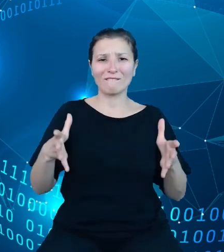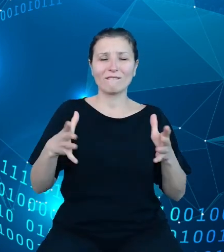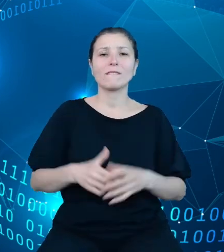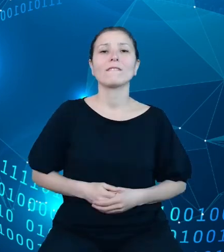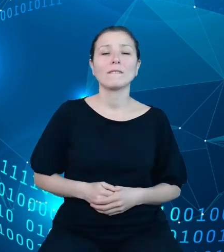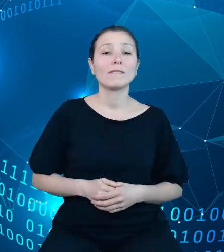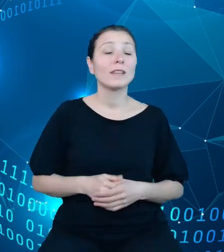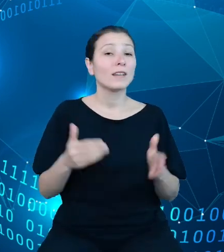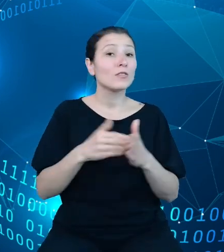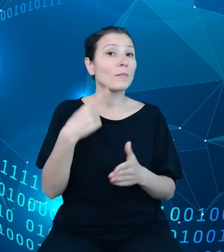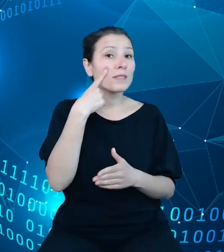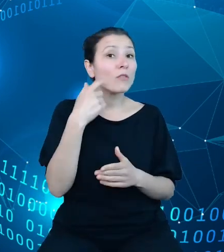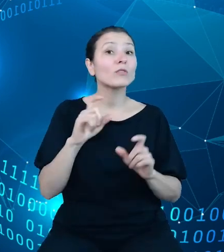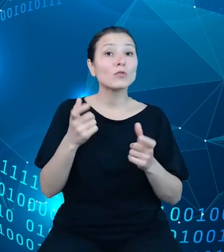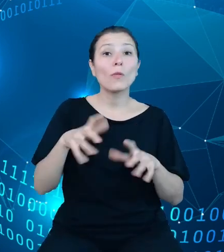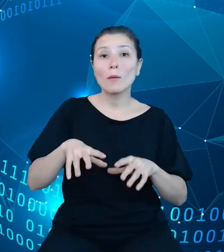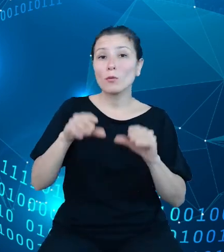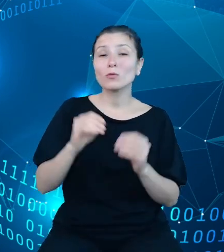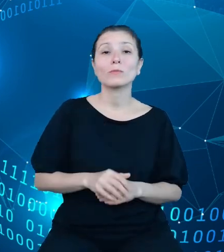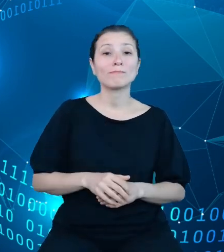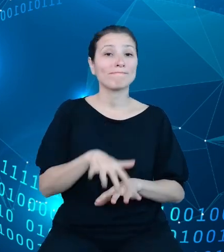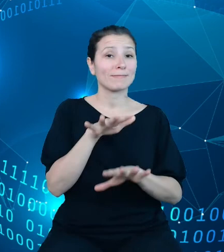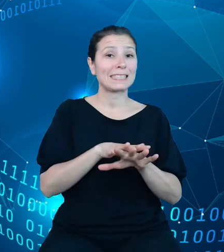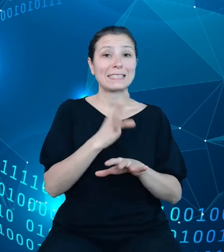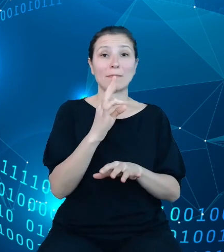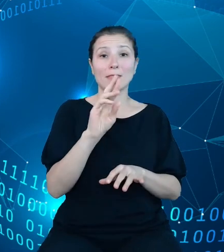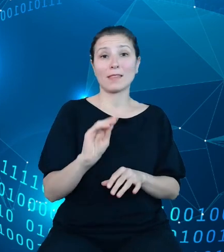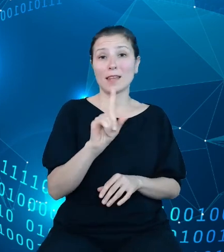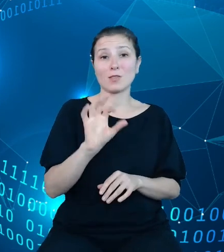to fakt, że system TREZOR jest tak naprawdę synonimem budżetu państwa,